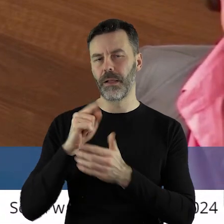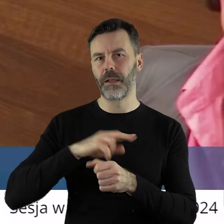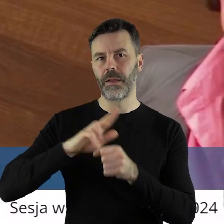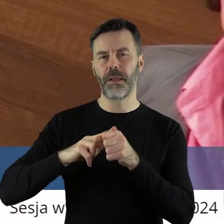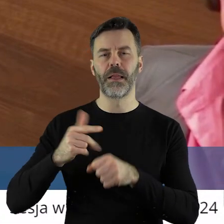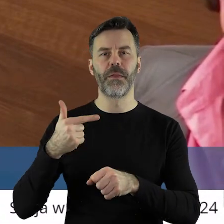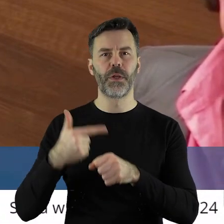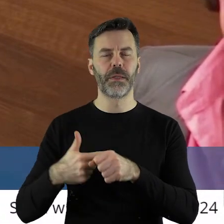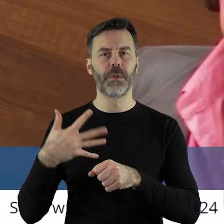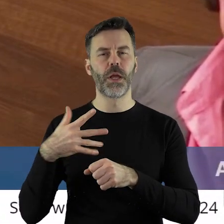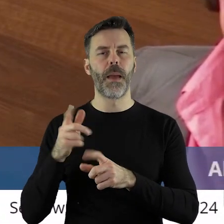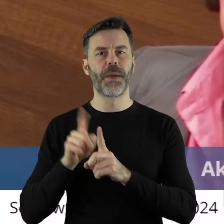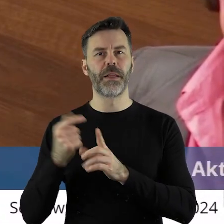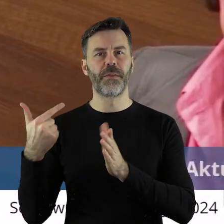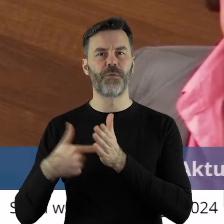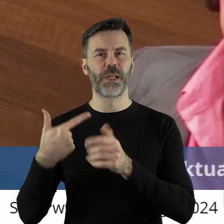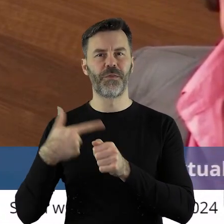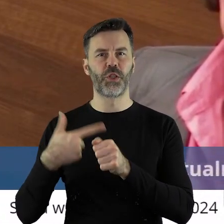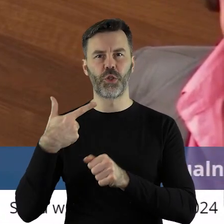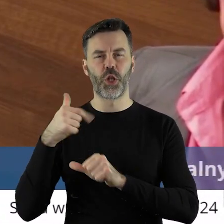5 października 2022 roku,